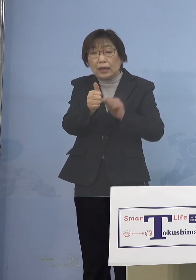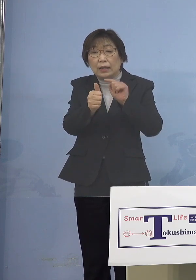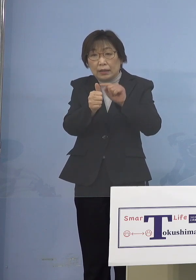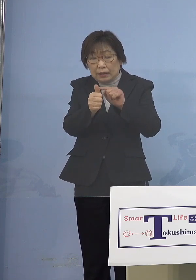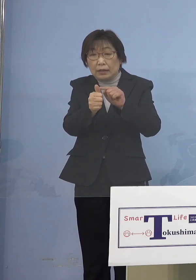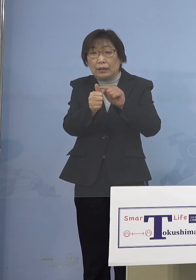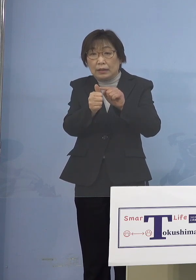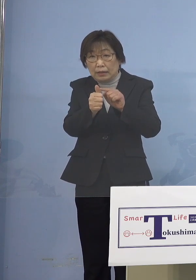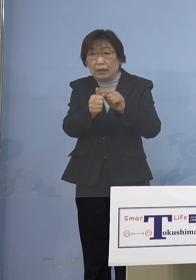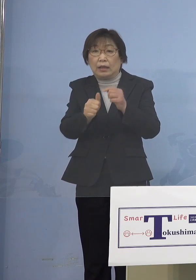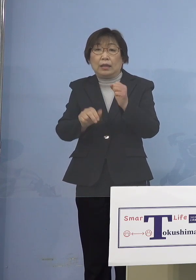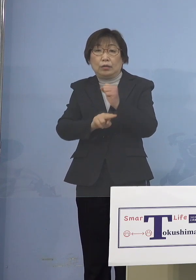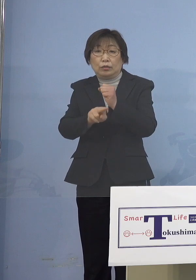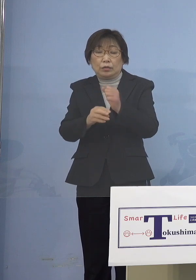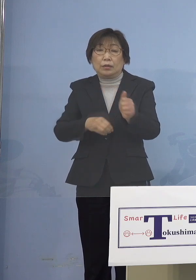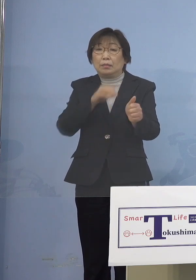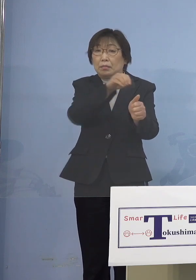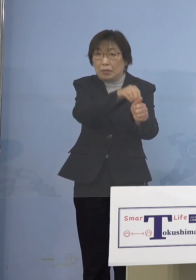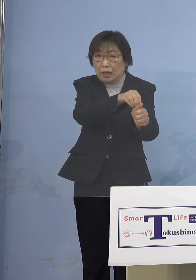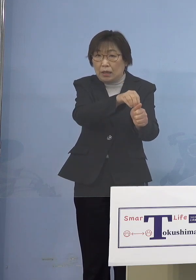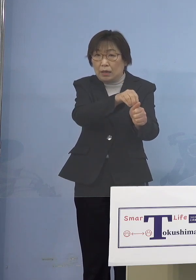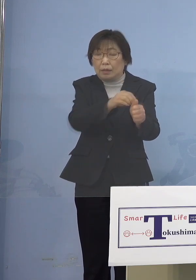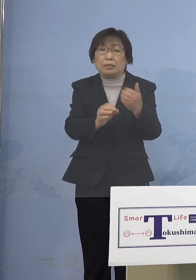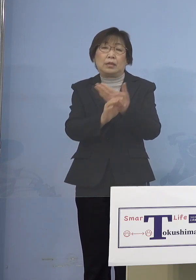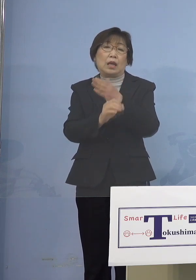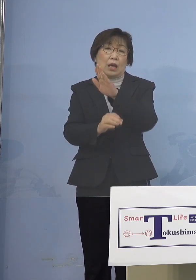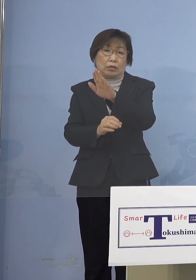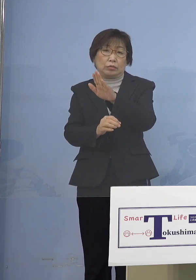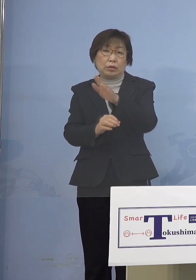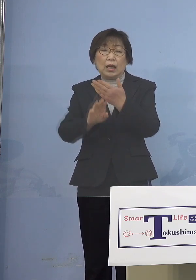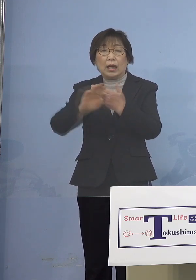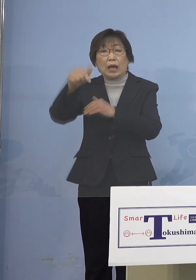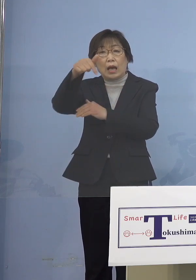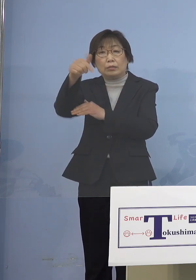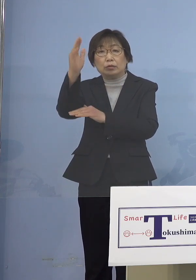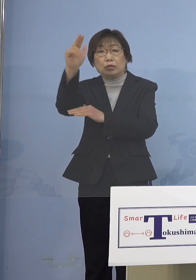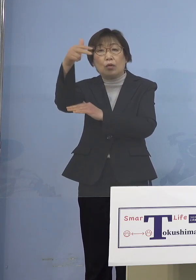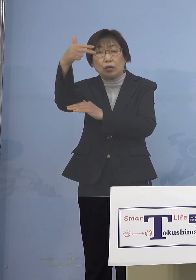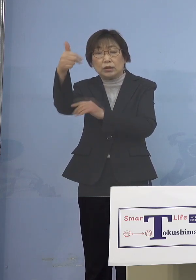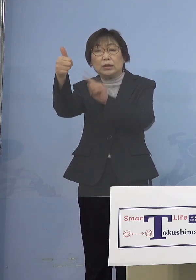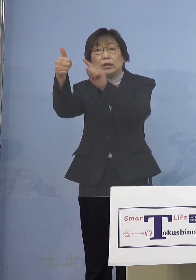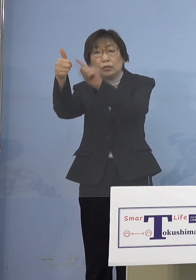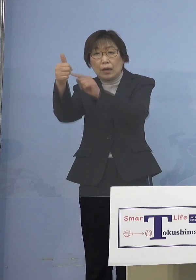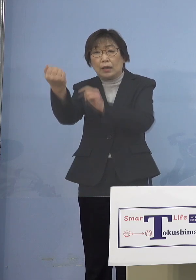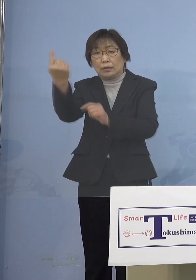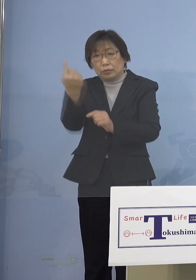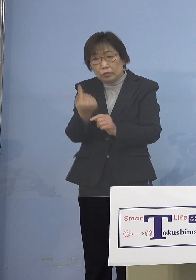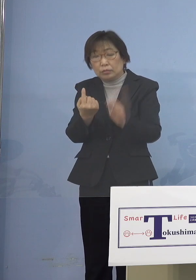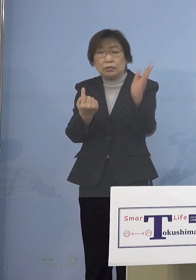その方について、外部の講師の方について 原則リモート、対面での対応と